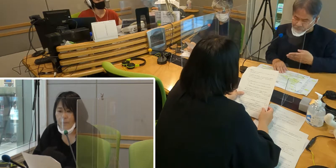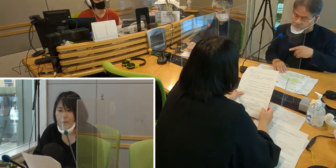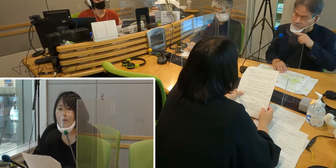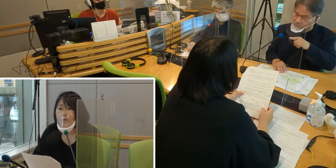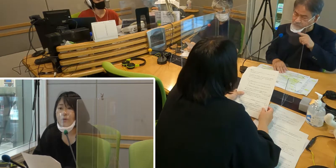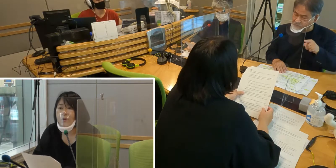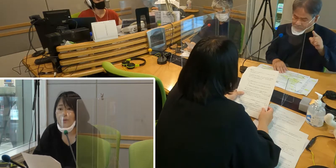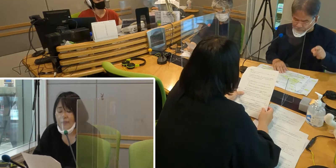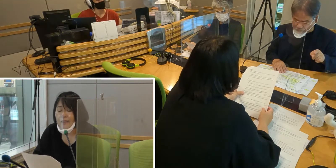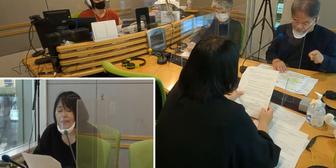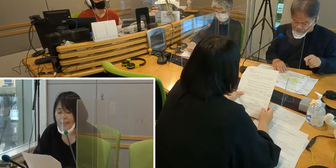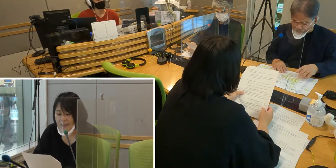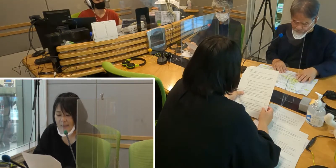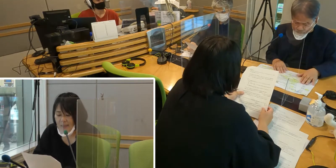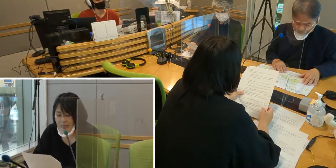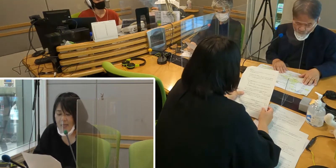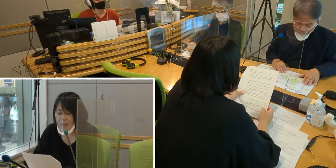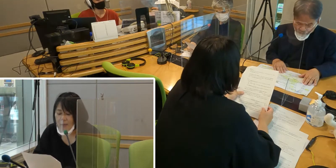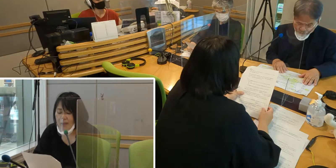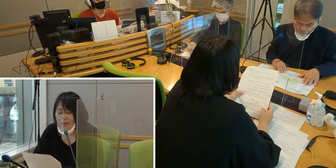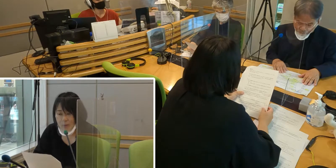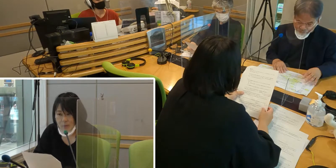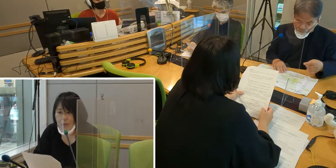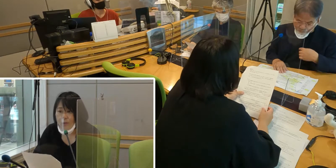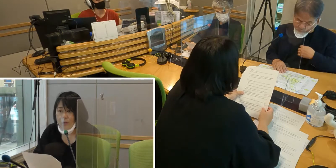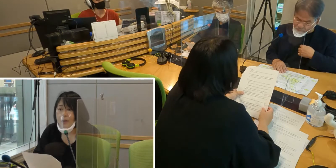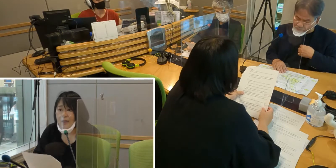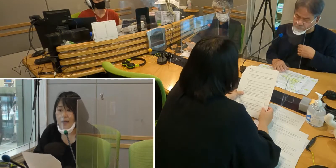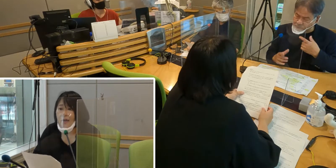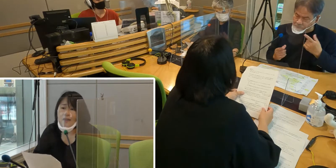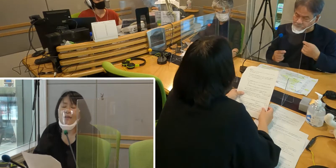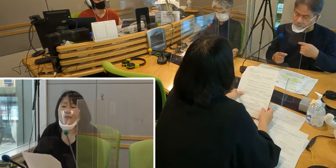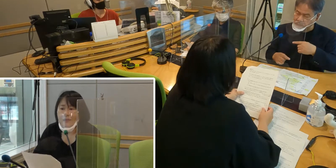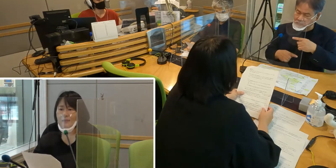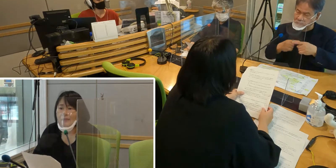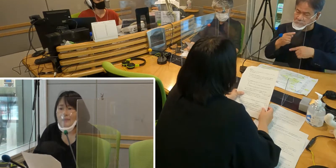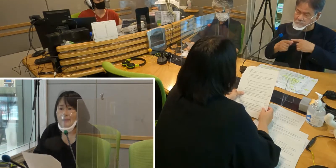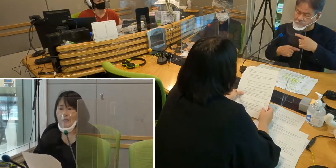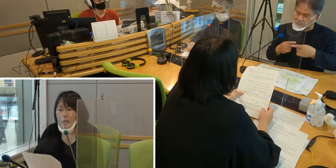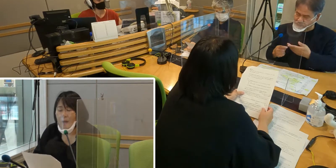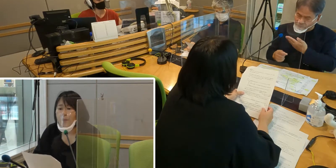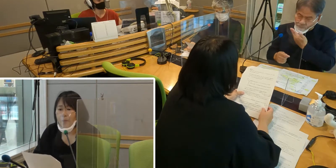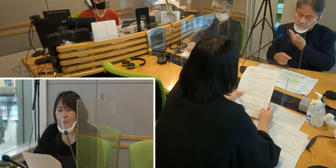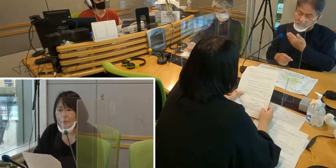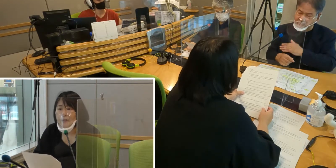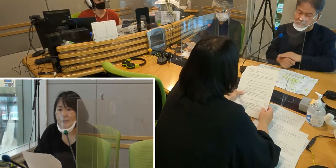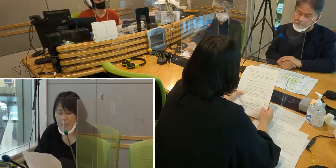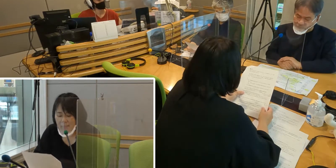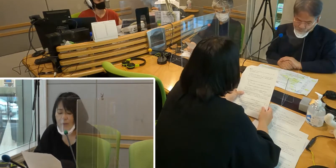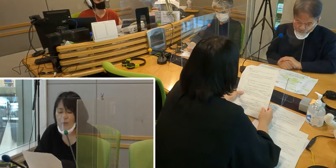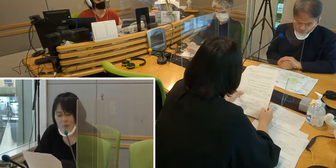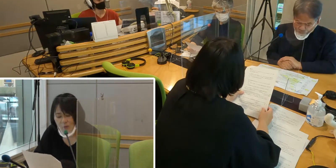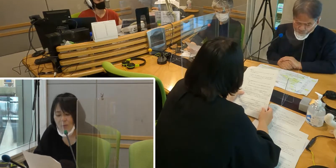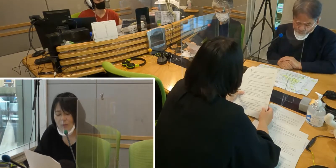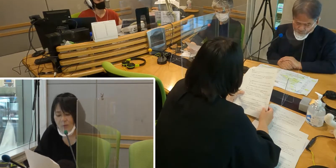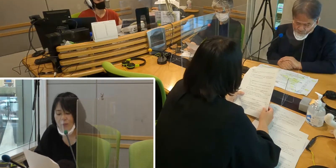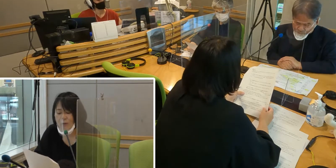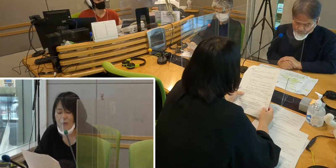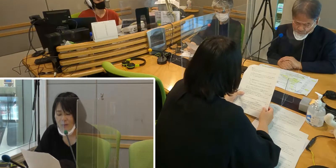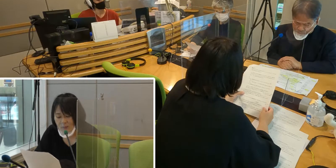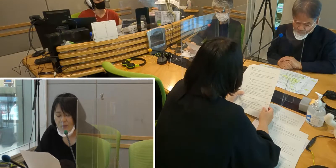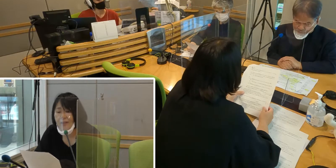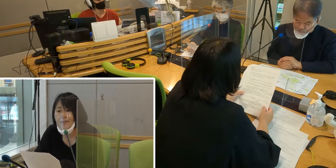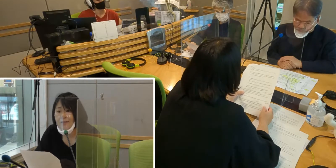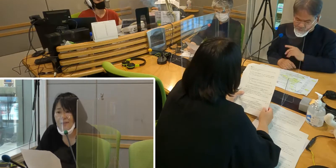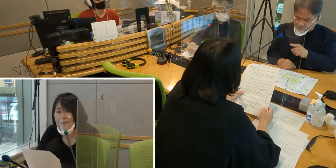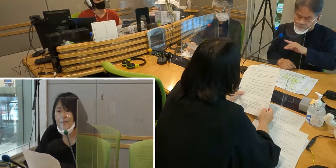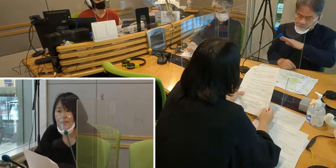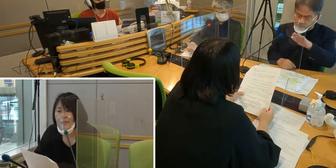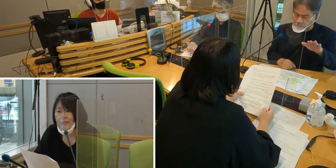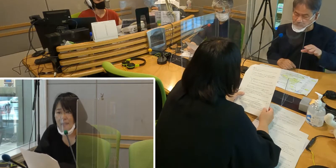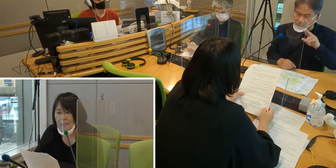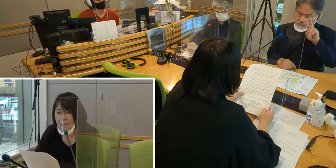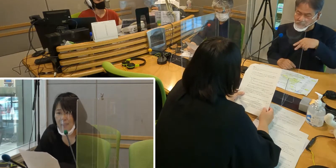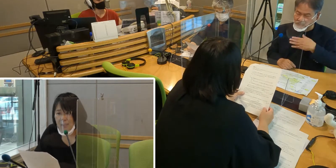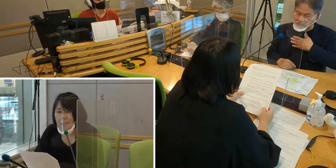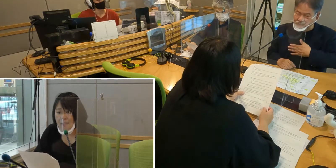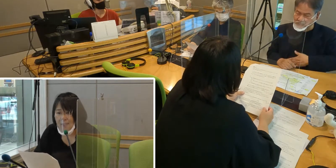このように、いくつか不便なことがあったんです。 そう思うと、手話はとても大切です。